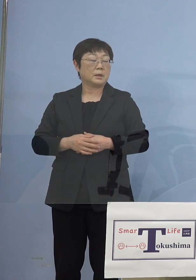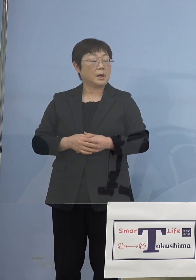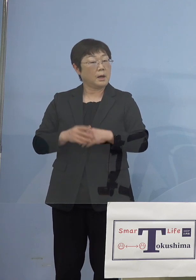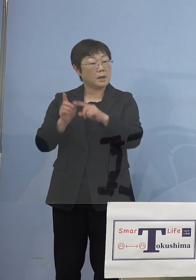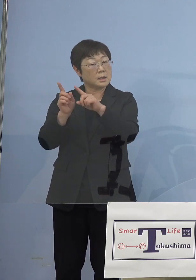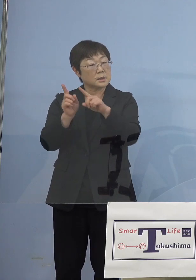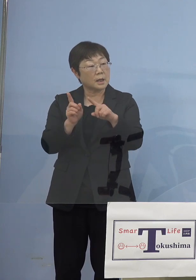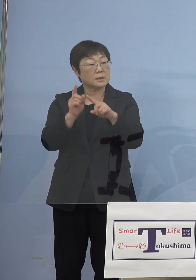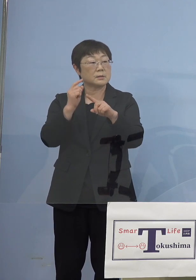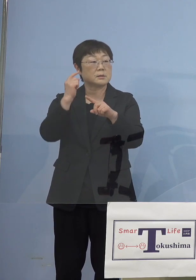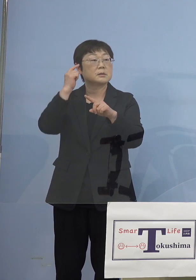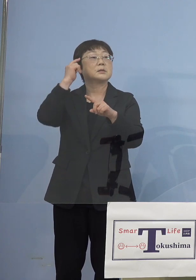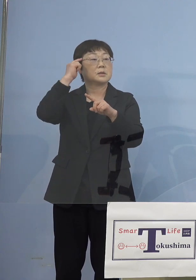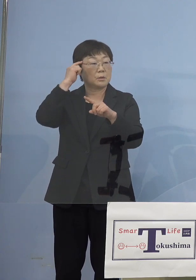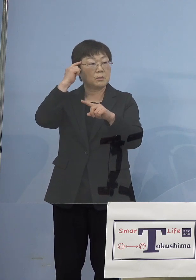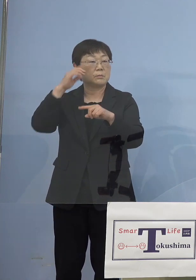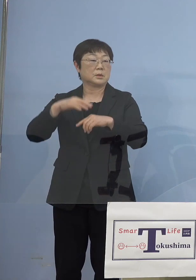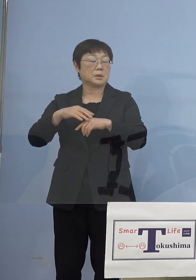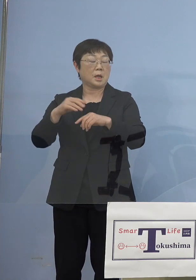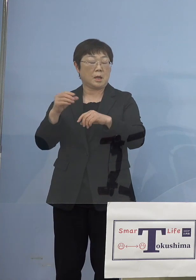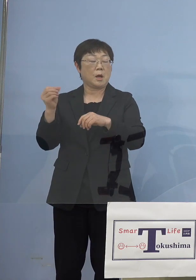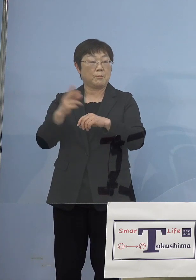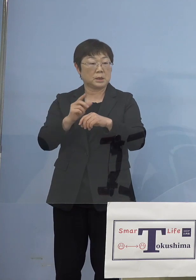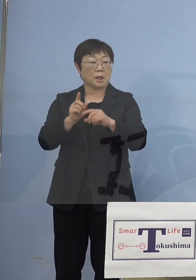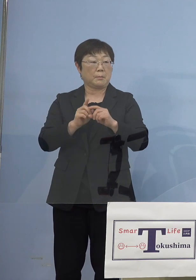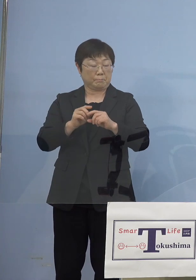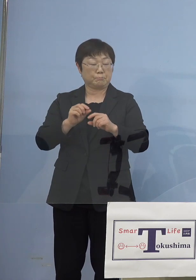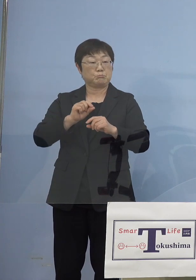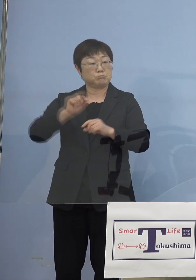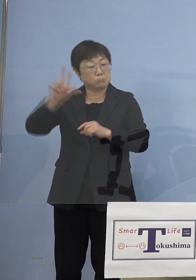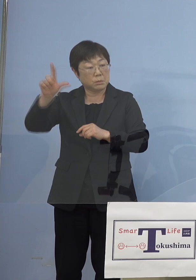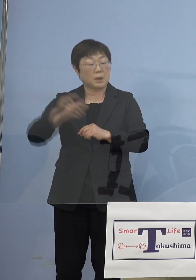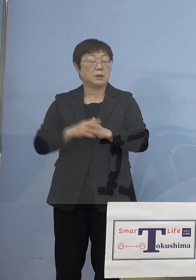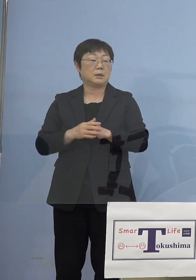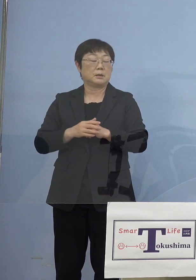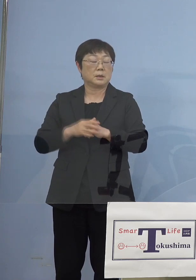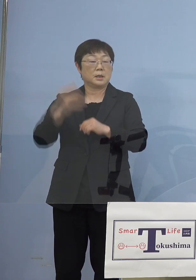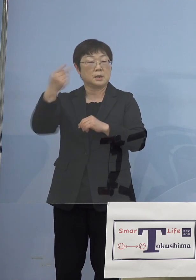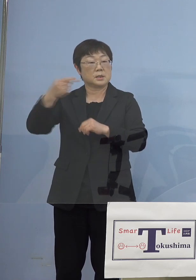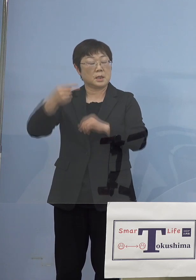ちょこっと昨日あたり見えたのが また1,000（名）を超えるということで